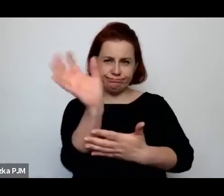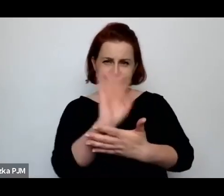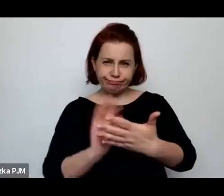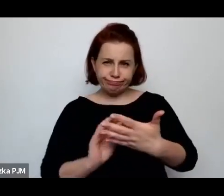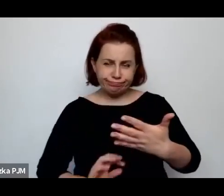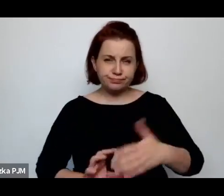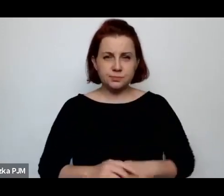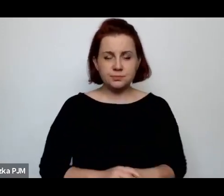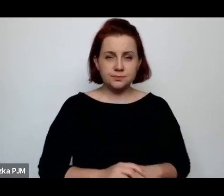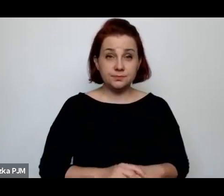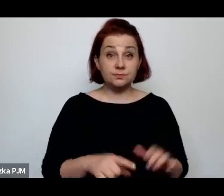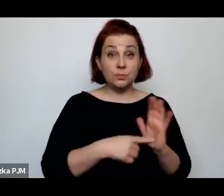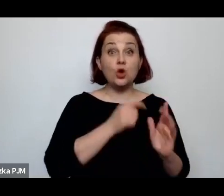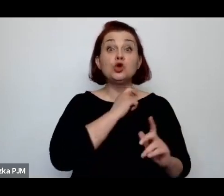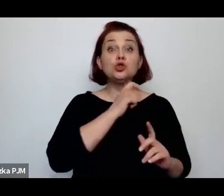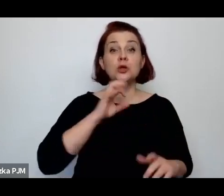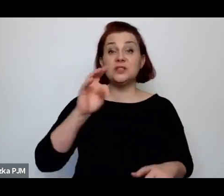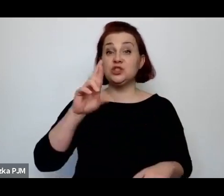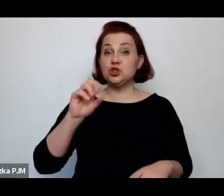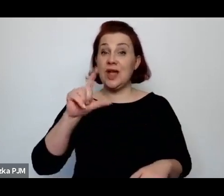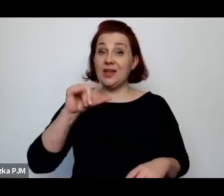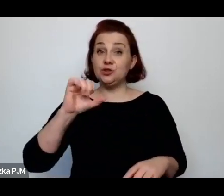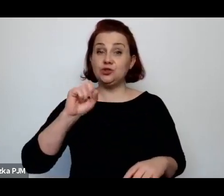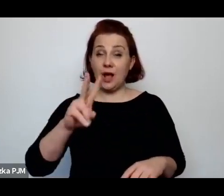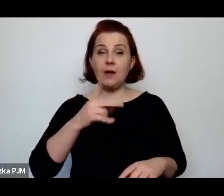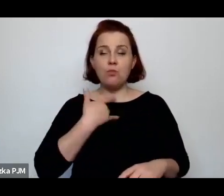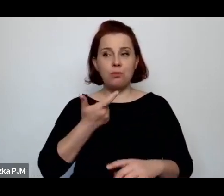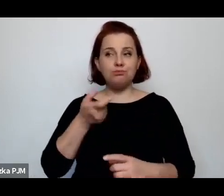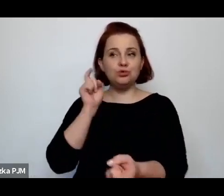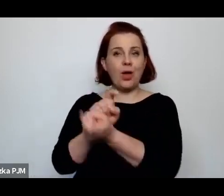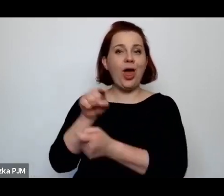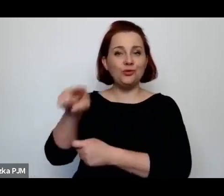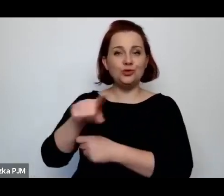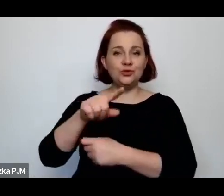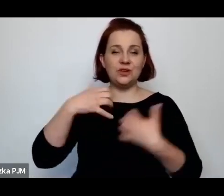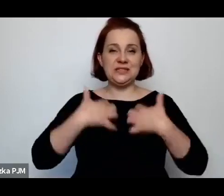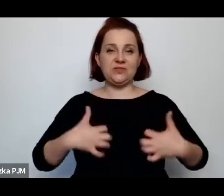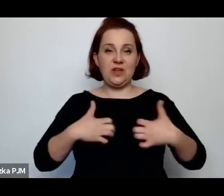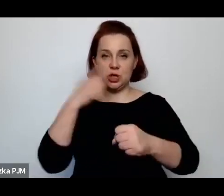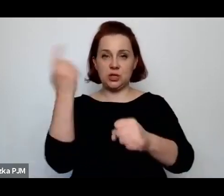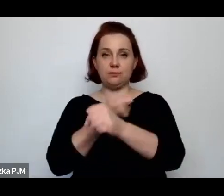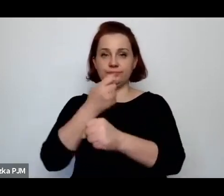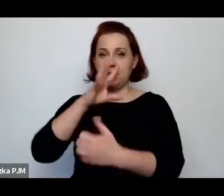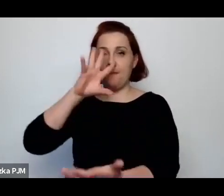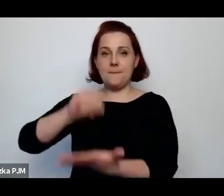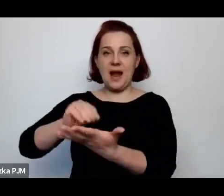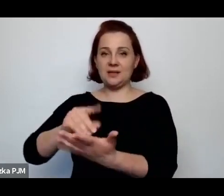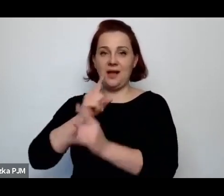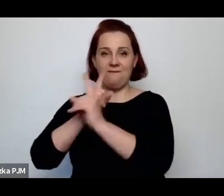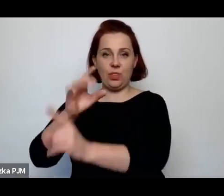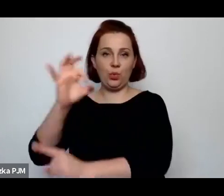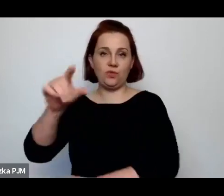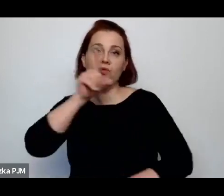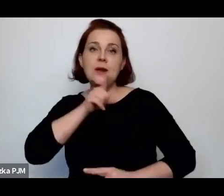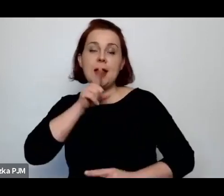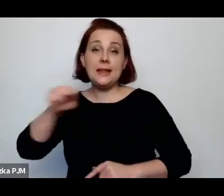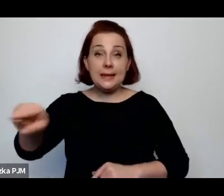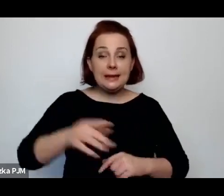Trzeciak też wszczął przeciwko ubojowi rytualnemu i to szło taką falą